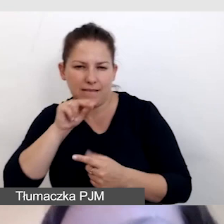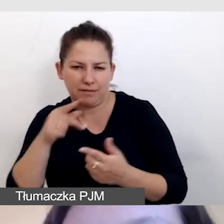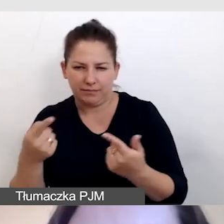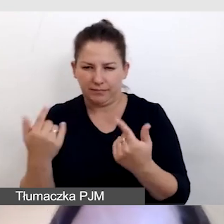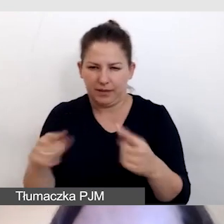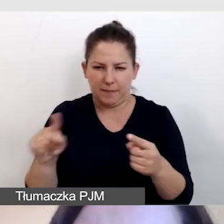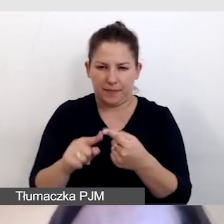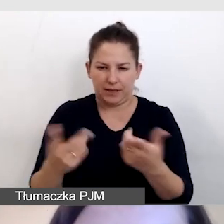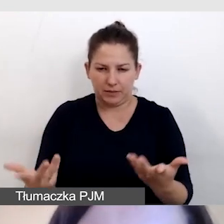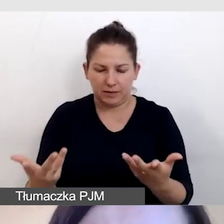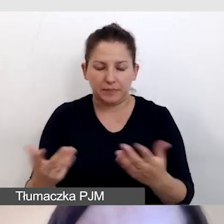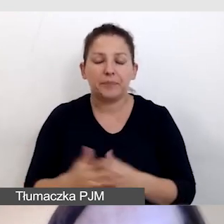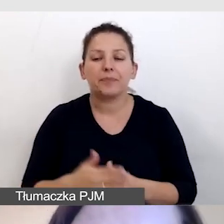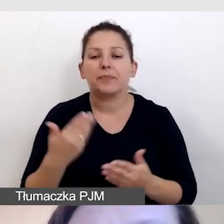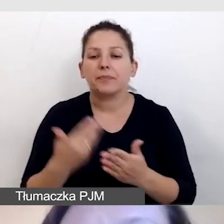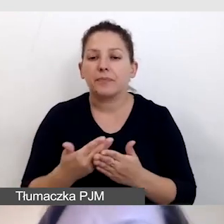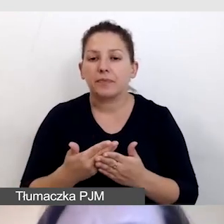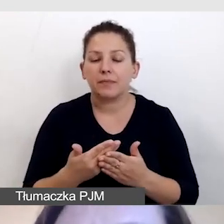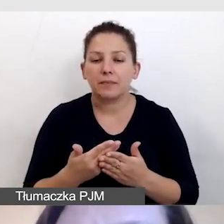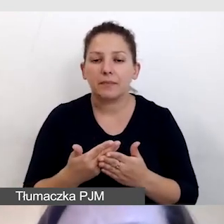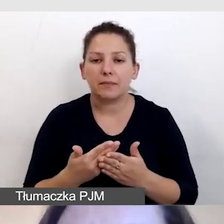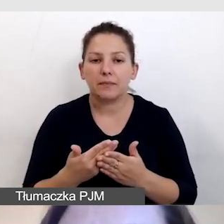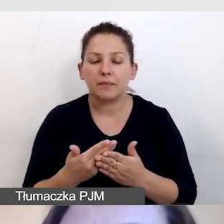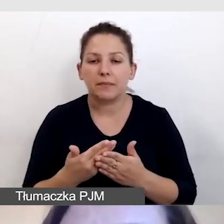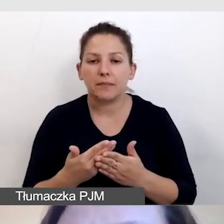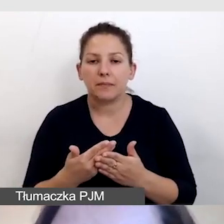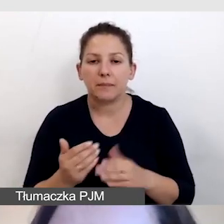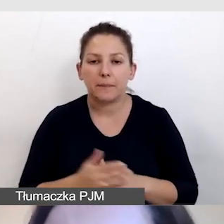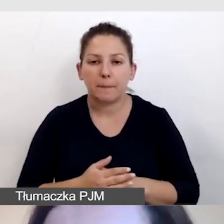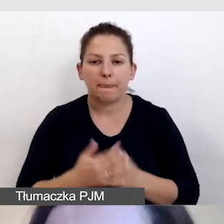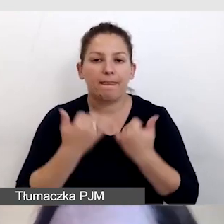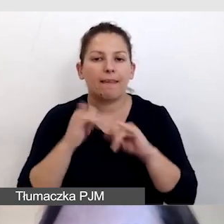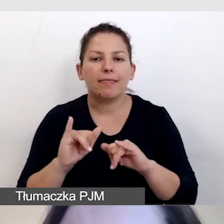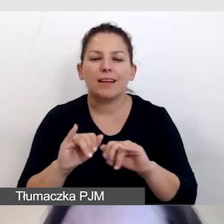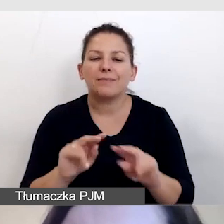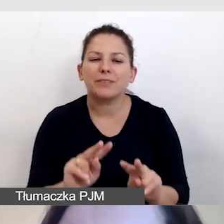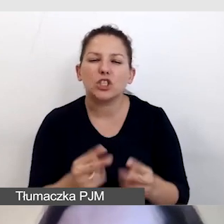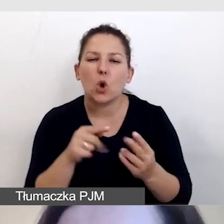W związku z tym jest inne źródło tego tłumaczenia